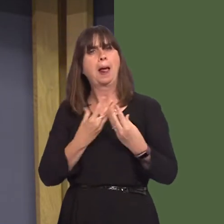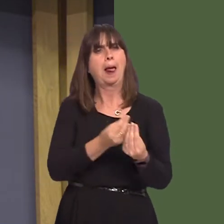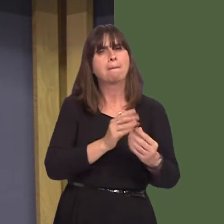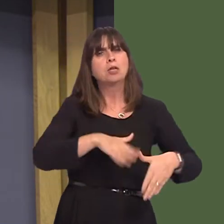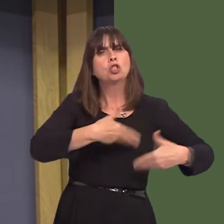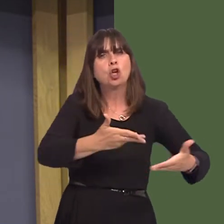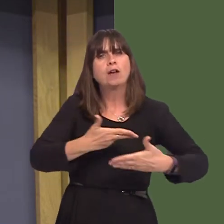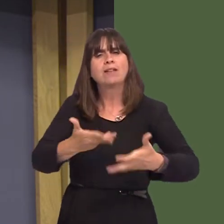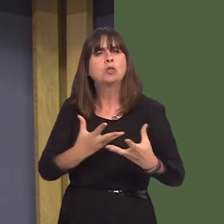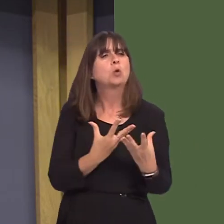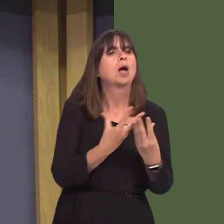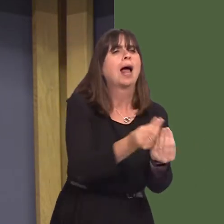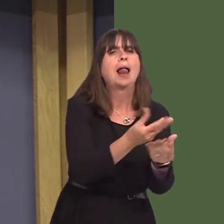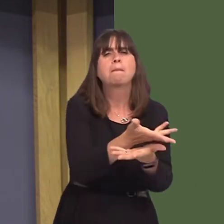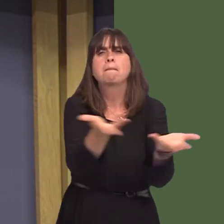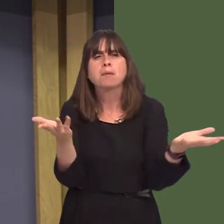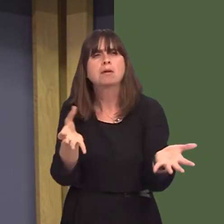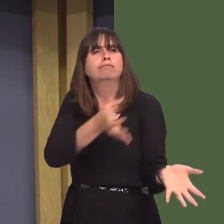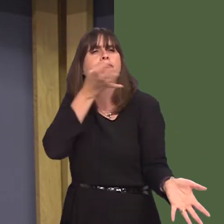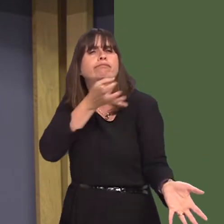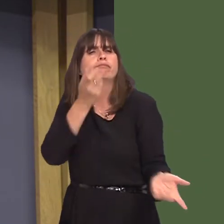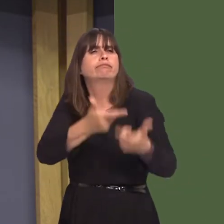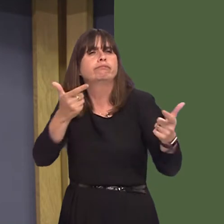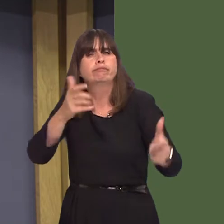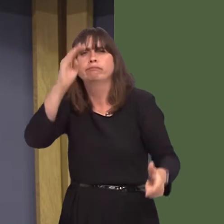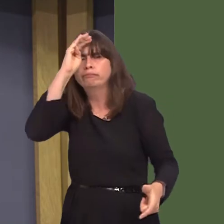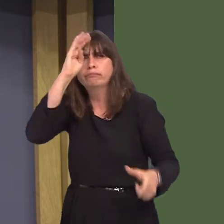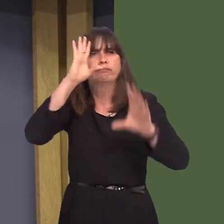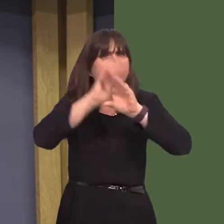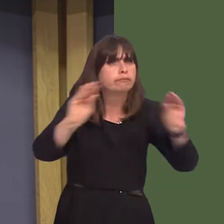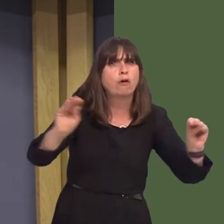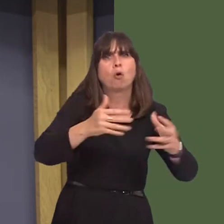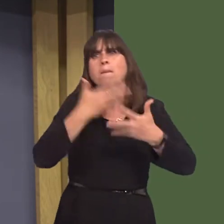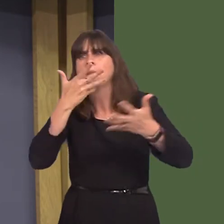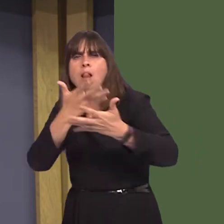increase awareness of the dangers of excessive alcohol consumption? And how will the Welsh